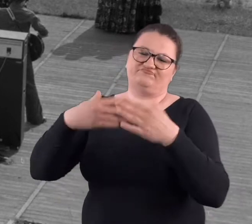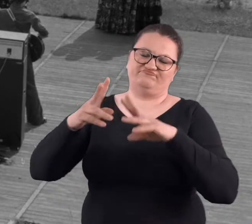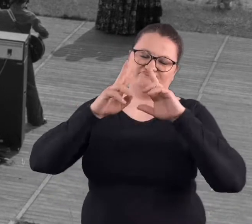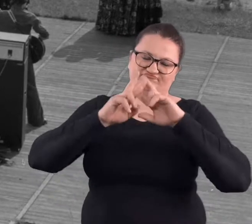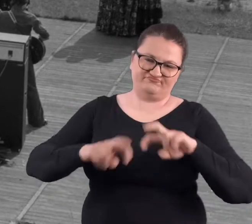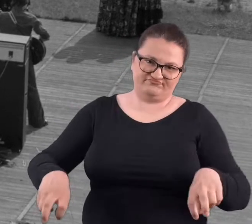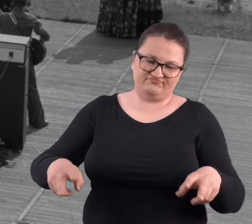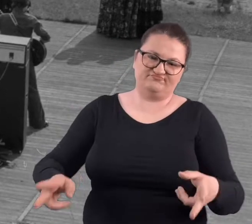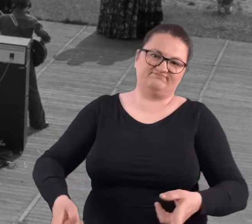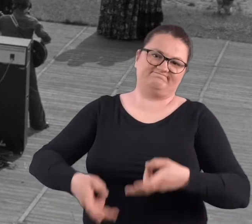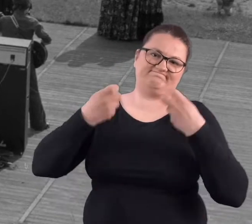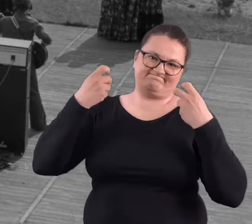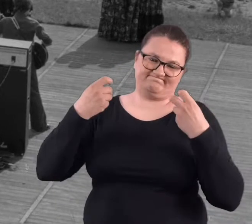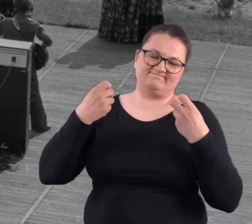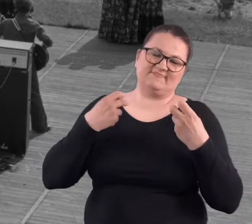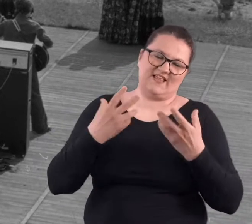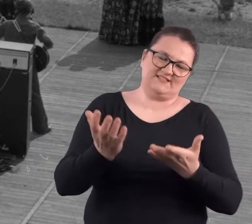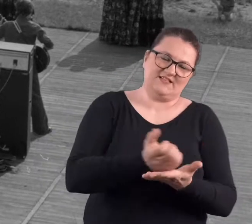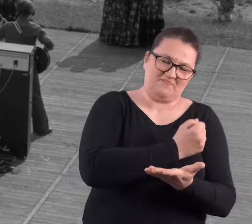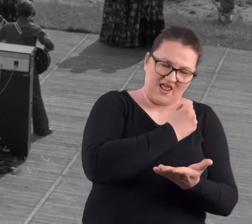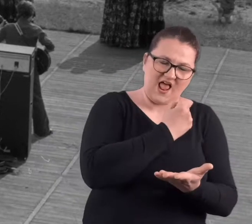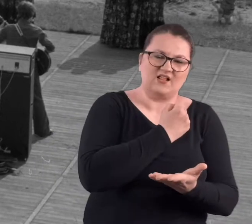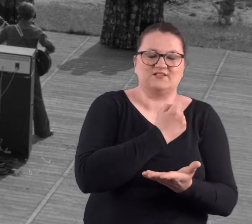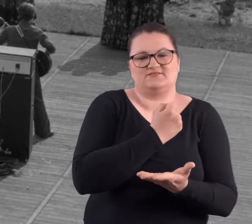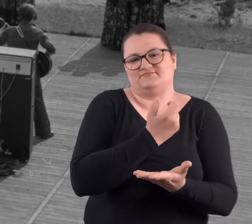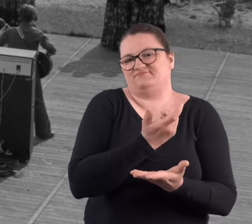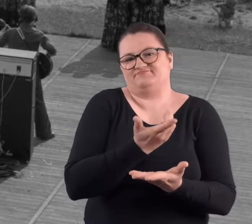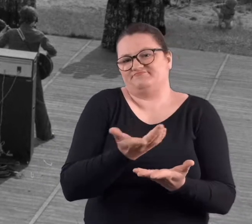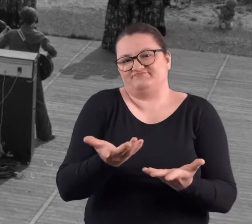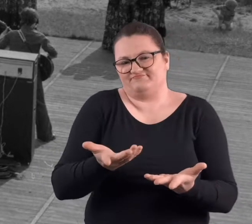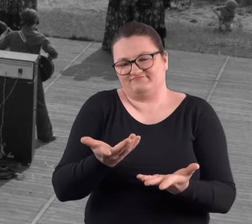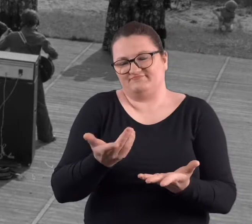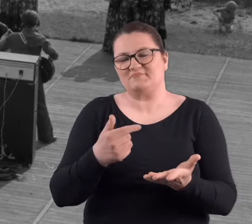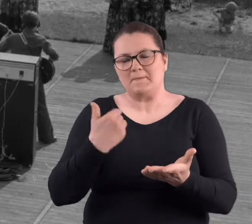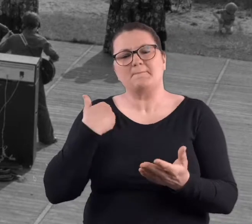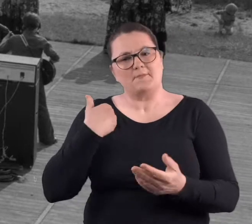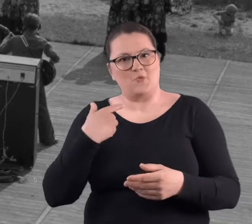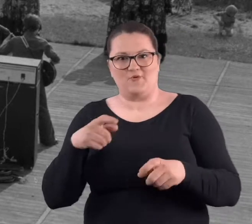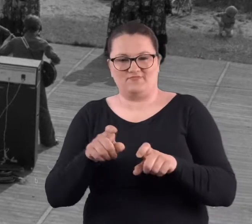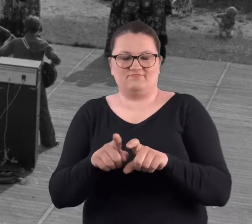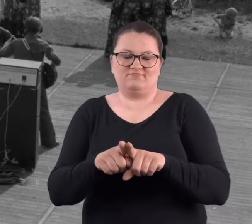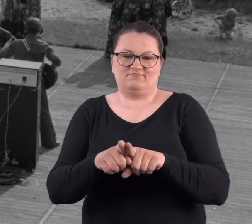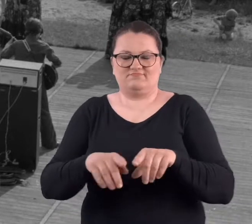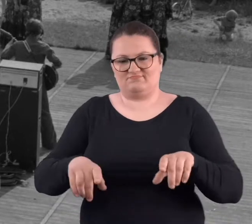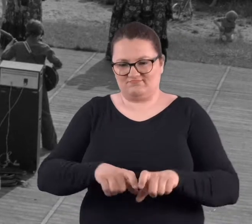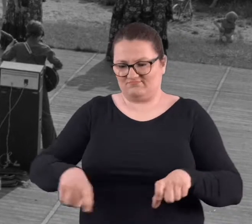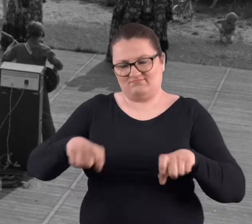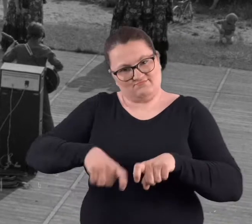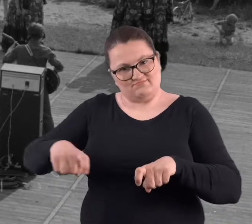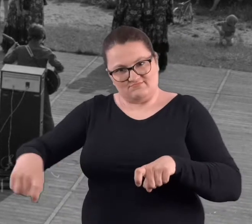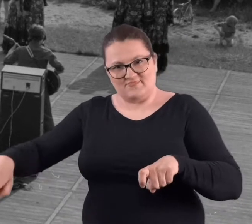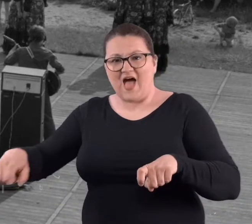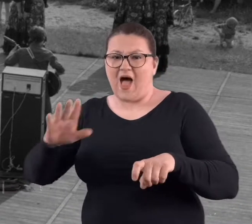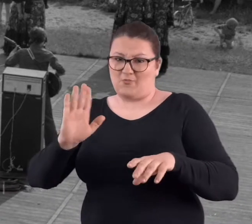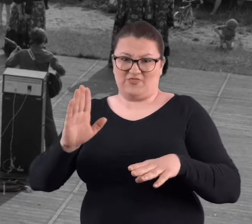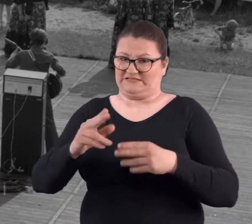Po jakimś czasie, może to zdemontowali, może to rzeczywiście zabrali, ale także jeszcze były nawet siedziska.